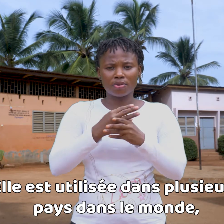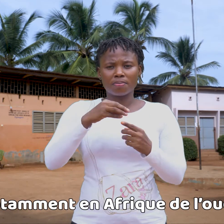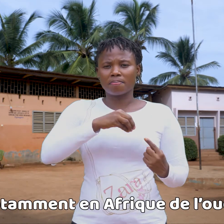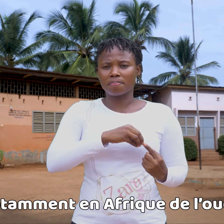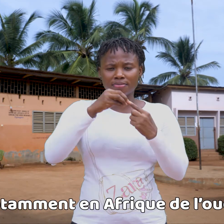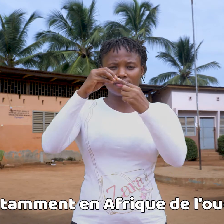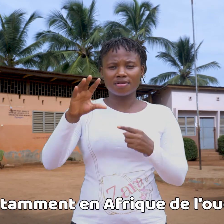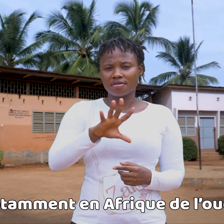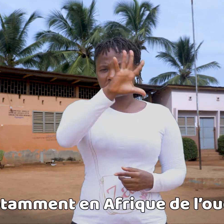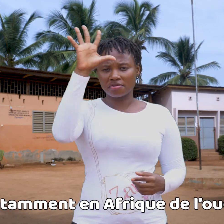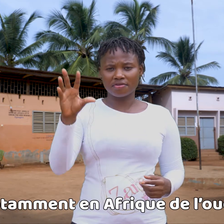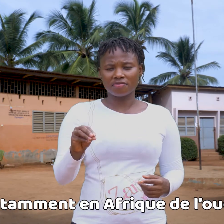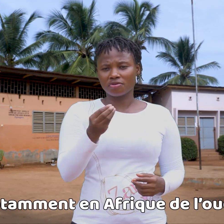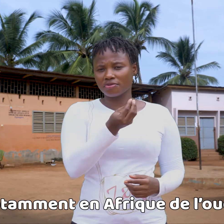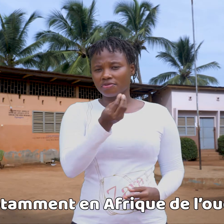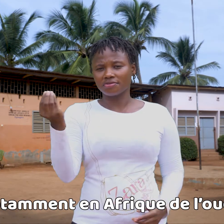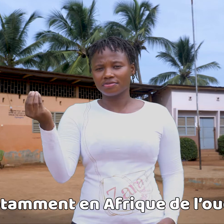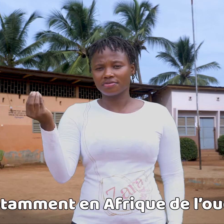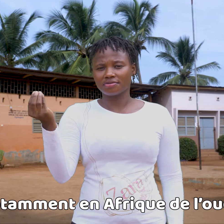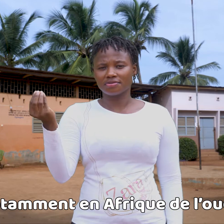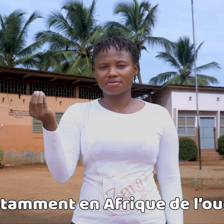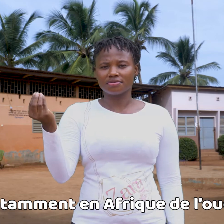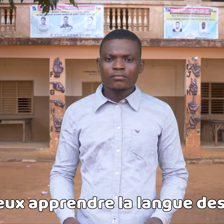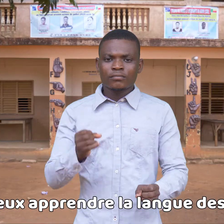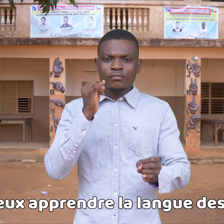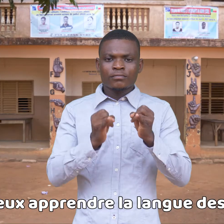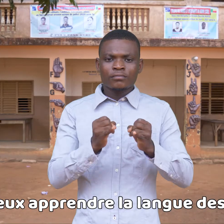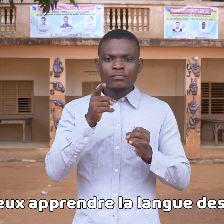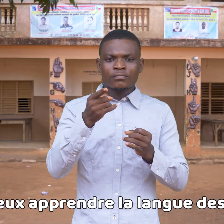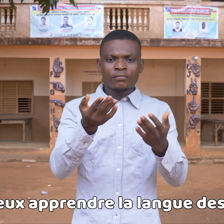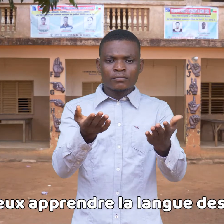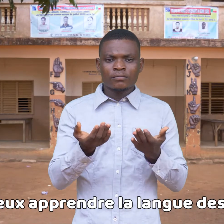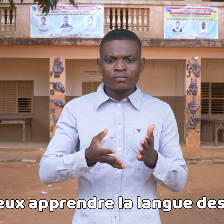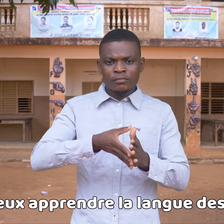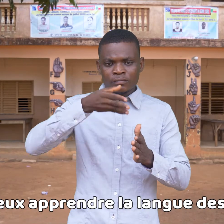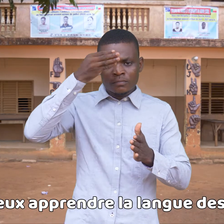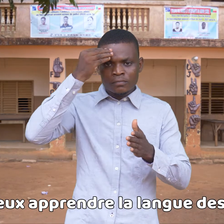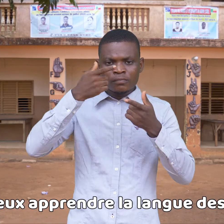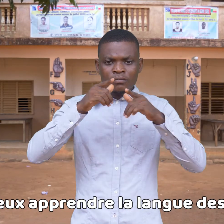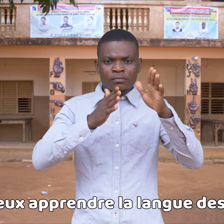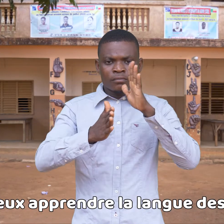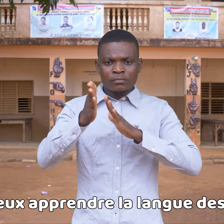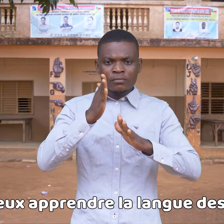en particular en África del oeste. Si quieres aprender la lengua de signos,